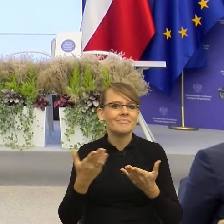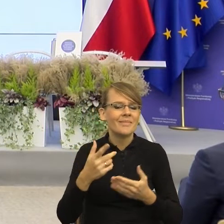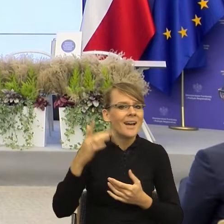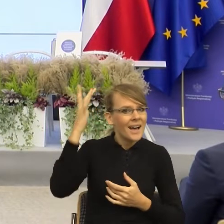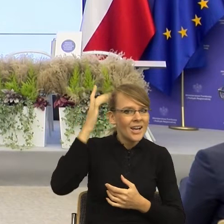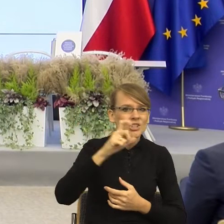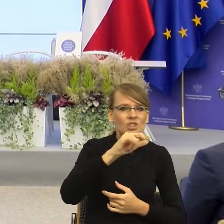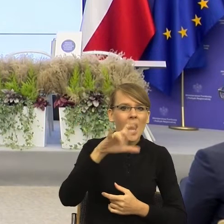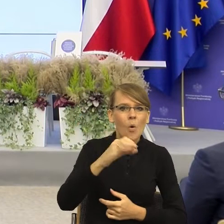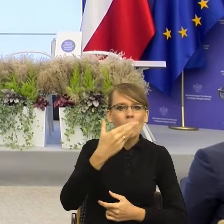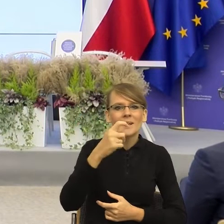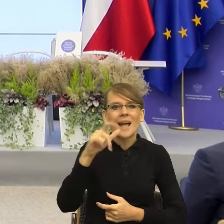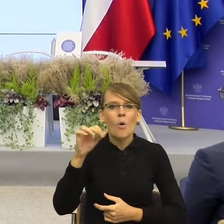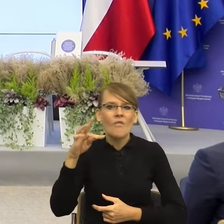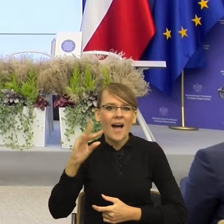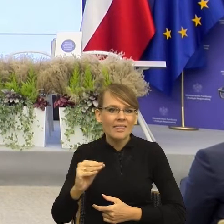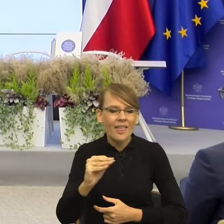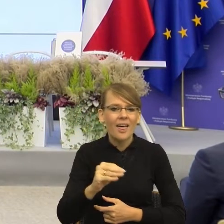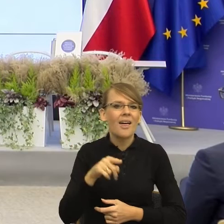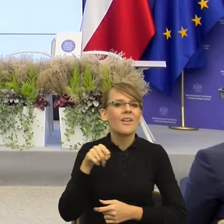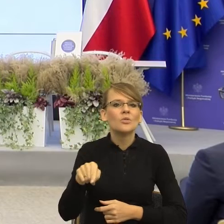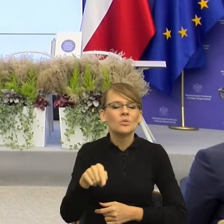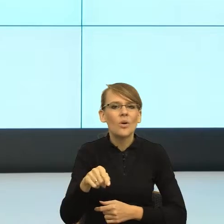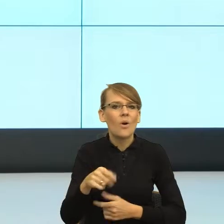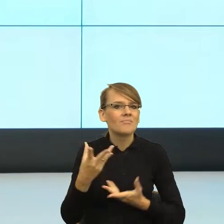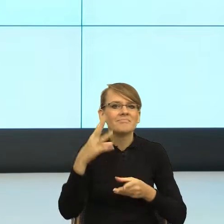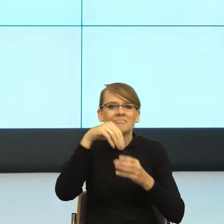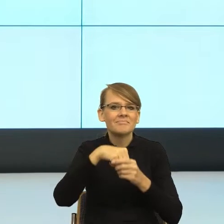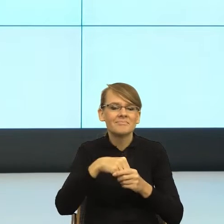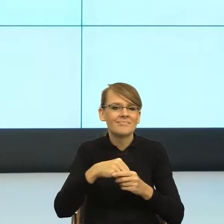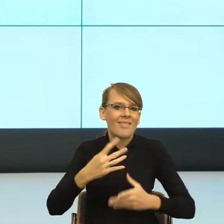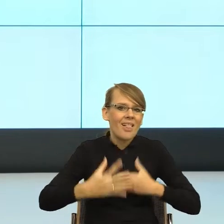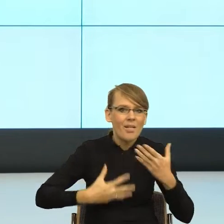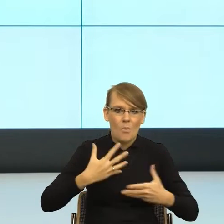przedsłowne, zachodzą w nas. Dochodzą do głosu emocje. Emocje